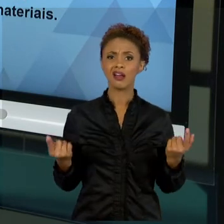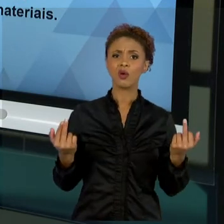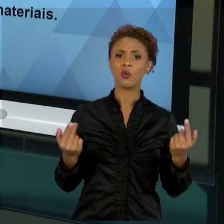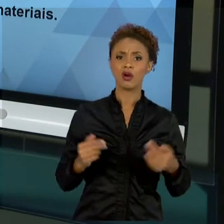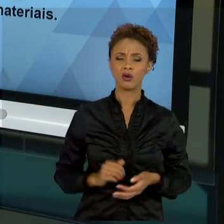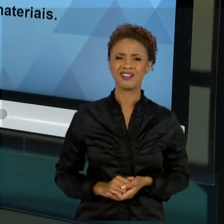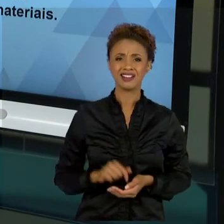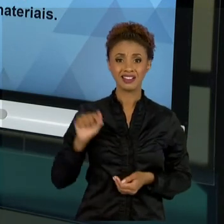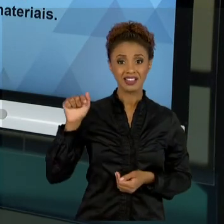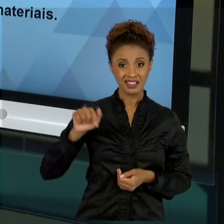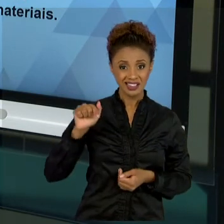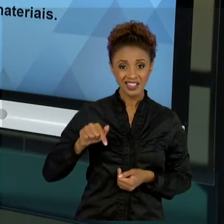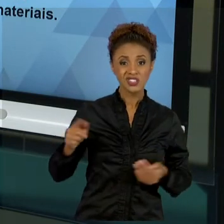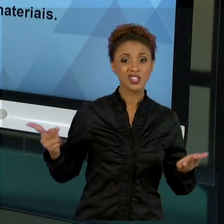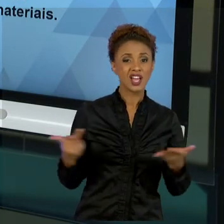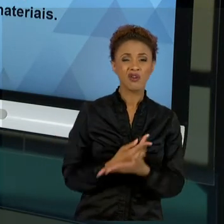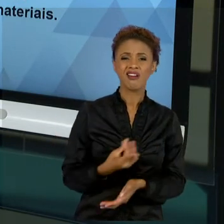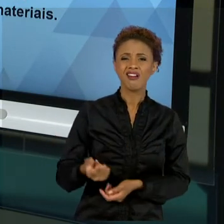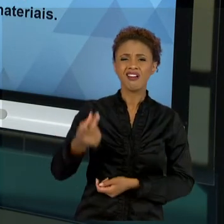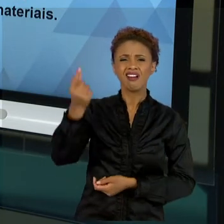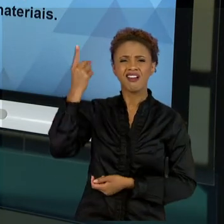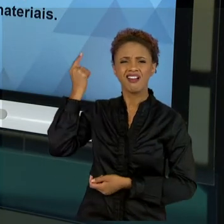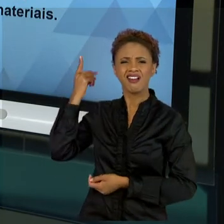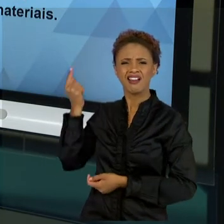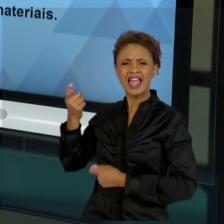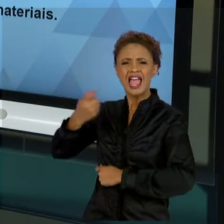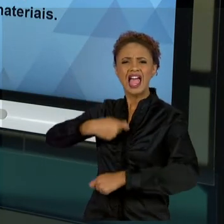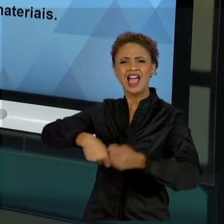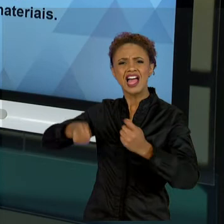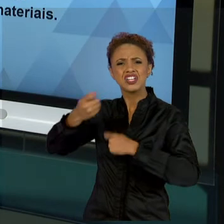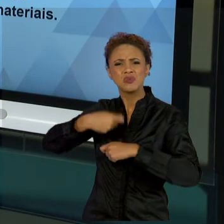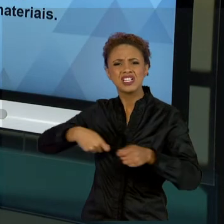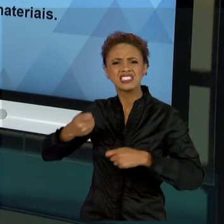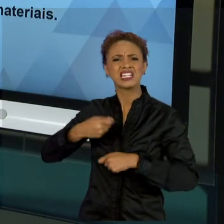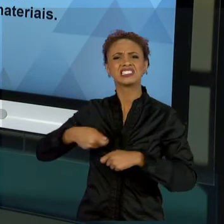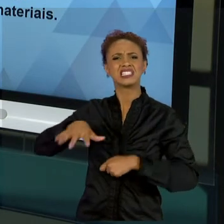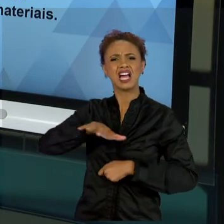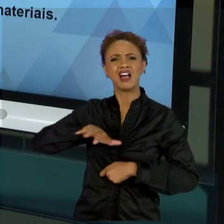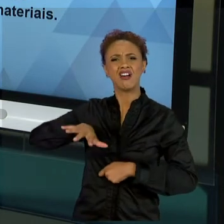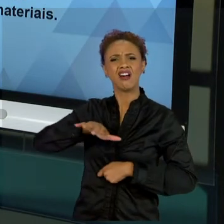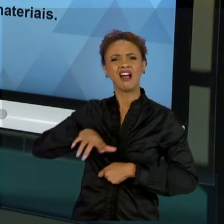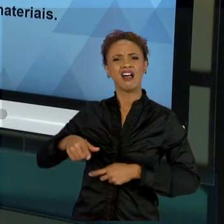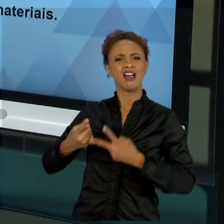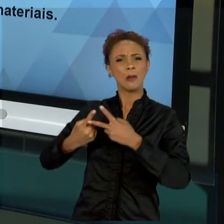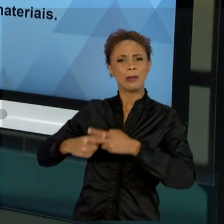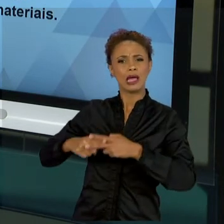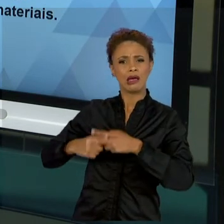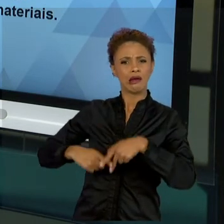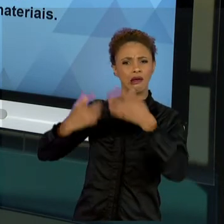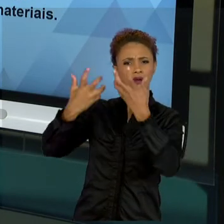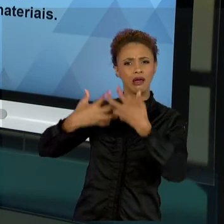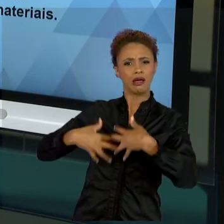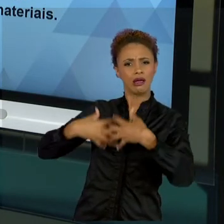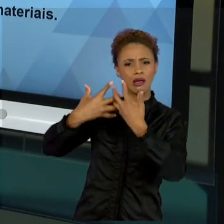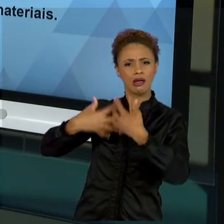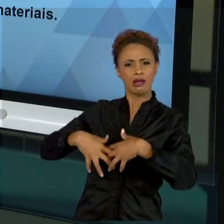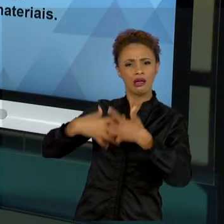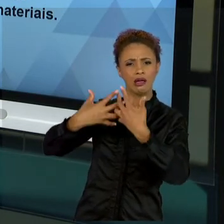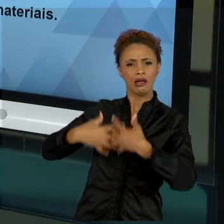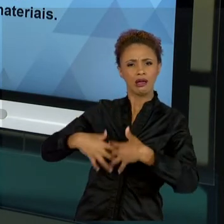MECANICISTA, QUE VOCÊS JÁ ESTUDARAM, EM RELAÇÃO A QUE AQUILO QUE ERA FEITO ERA COMO SE FOSSE UM